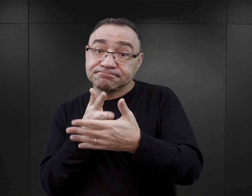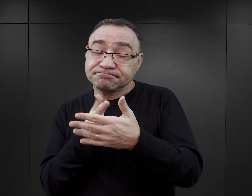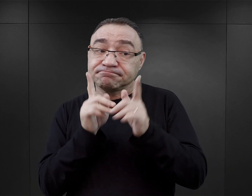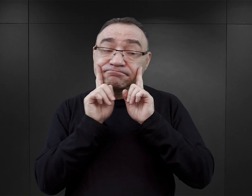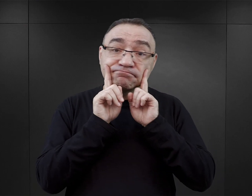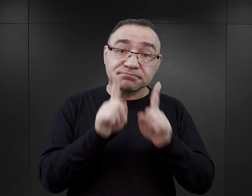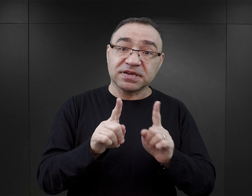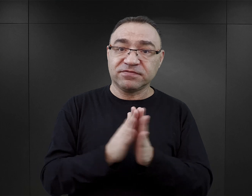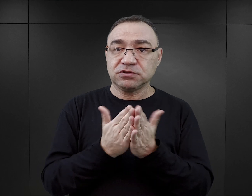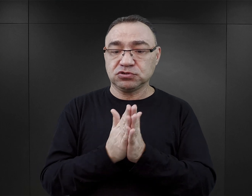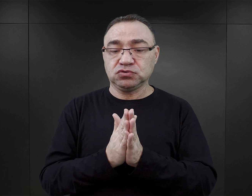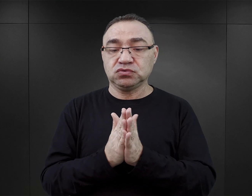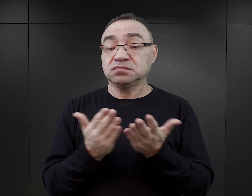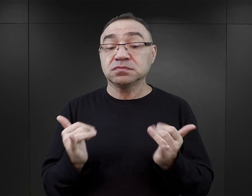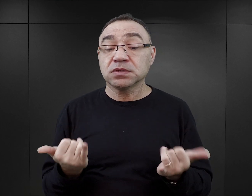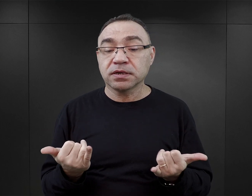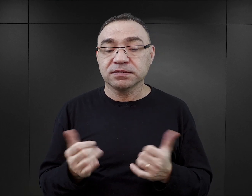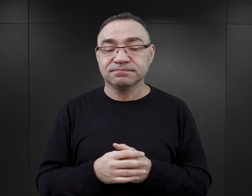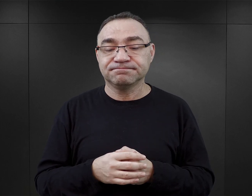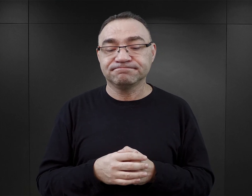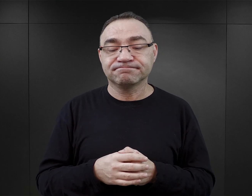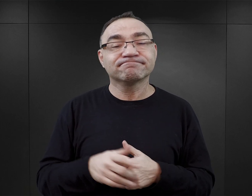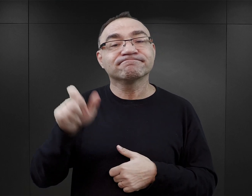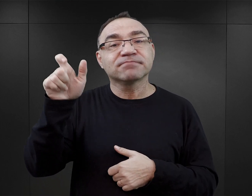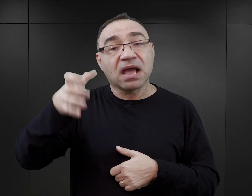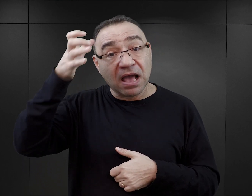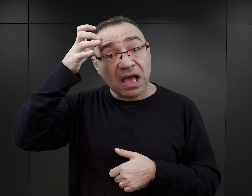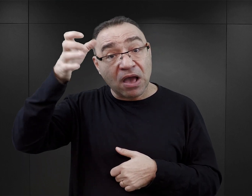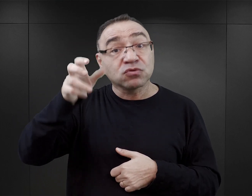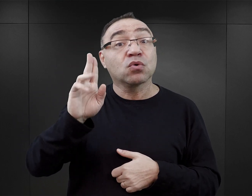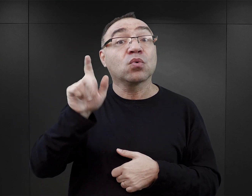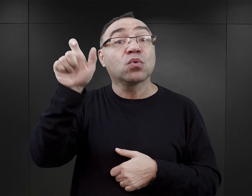sprawdzenia wiarygodności książki jest spojrzenie na osobę autora.